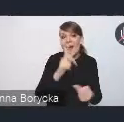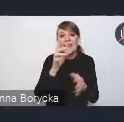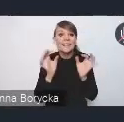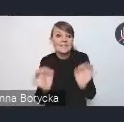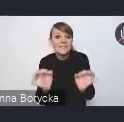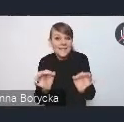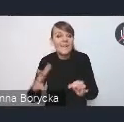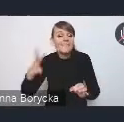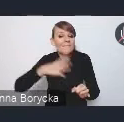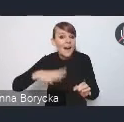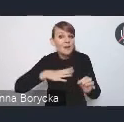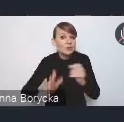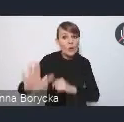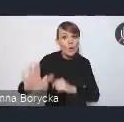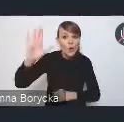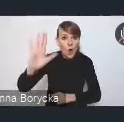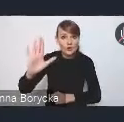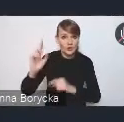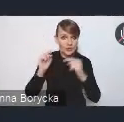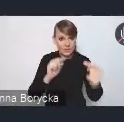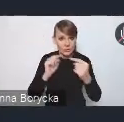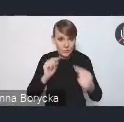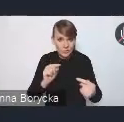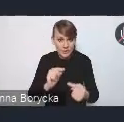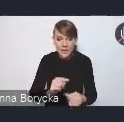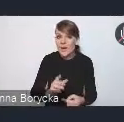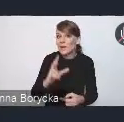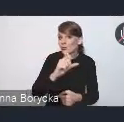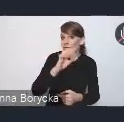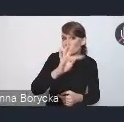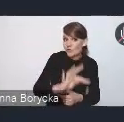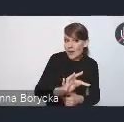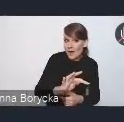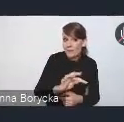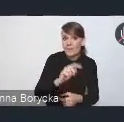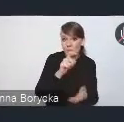do zgłoszenia się do dyskusji. Czy to w formie na czacie, czy to przez podniesienie ręki.